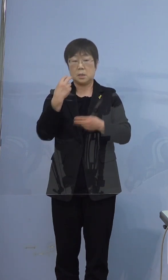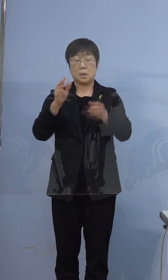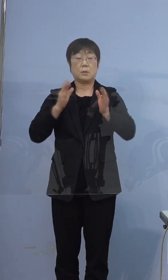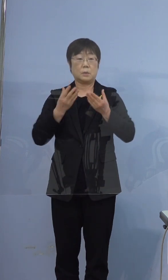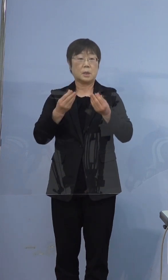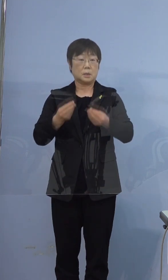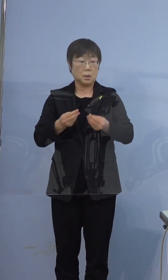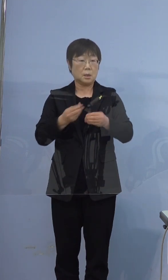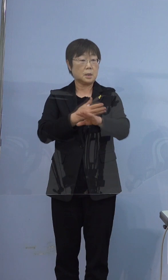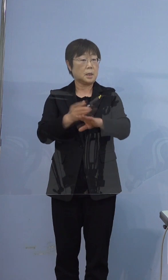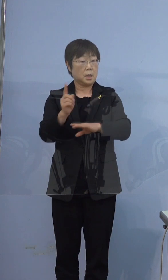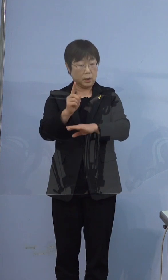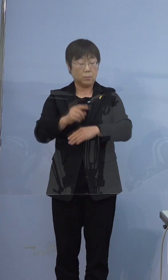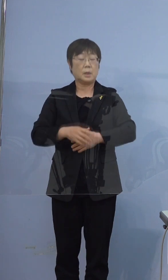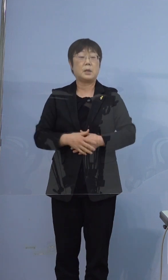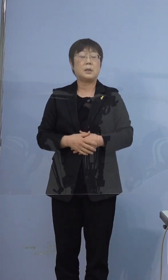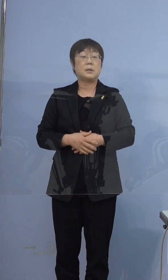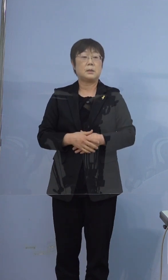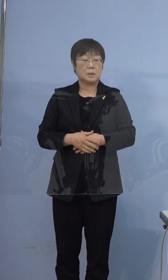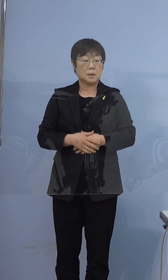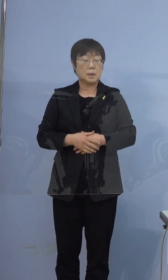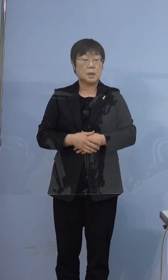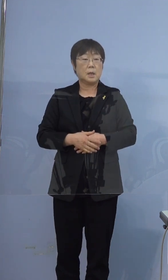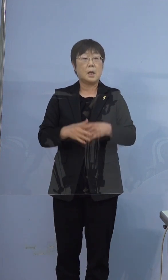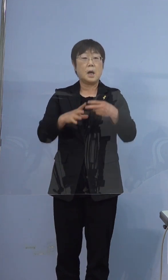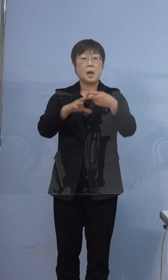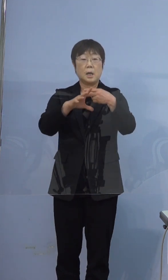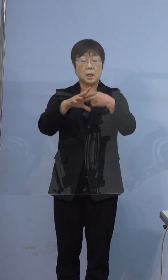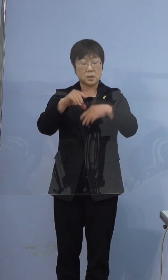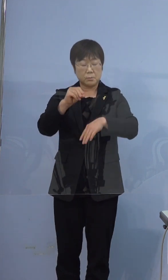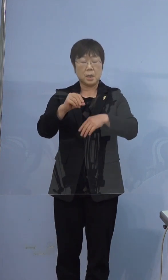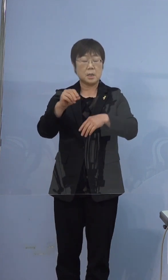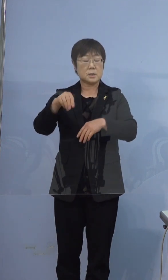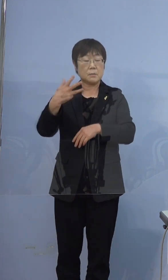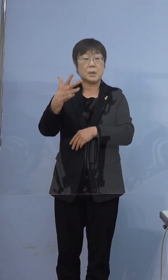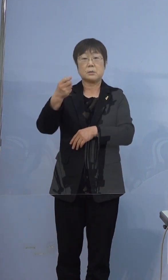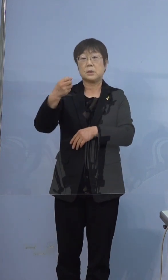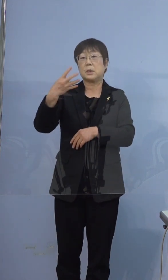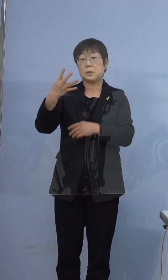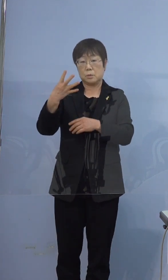まず、一番初めに374例目の濃厚接触者として